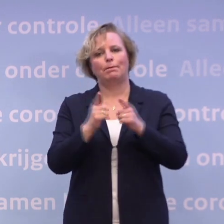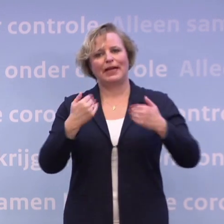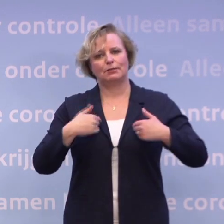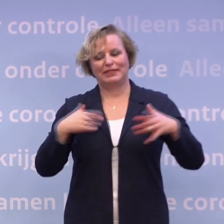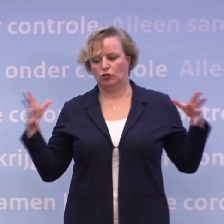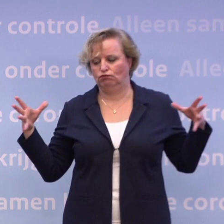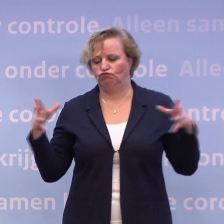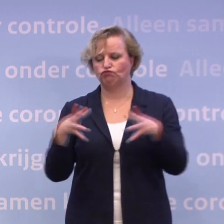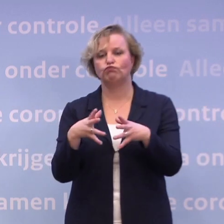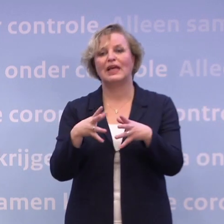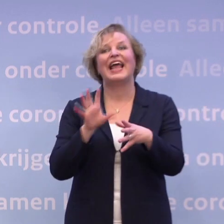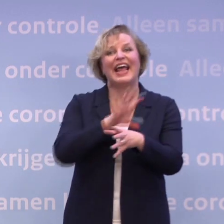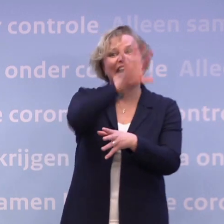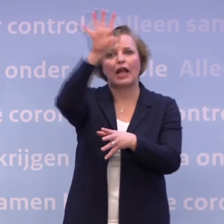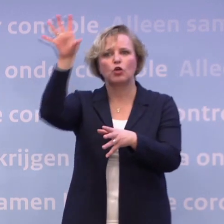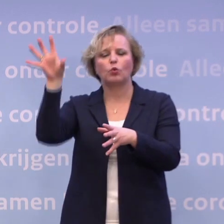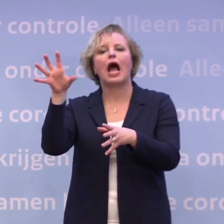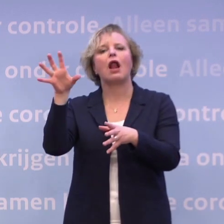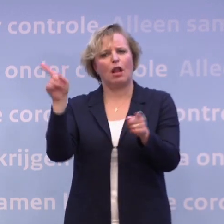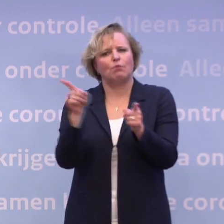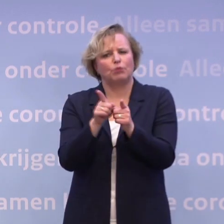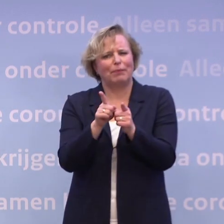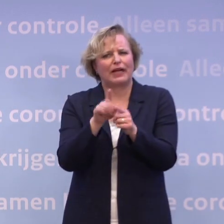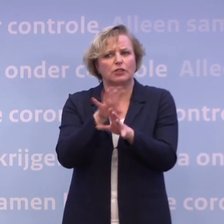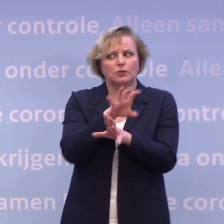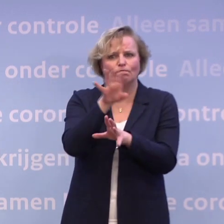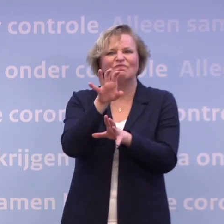...op een beperkte schaal, regionaal, om te kijken... ...hoe kun je lessen trekken uit die proef.